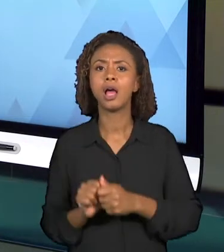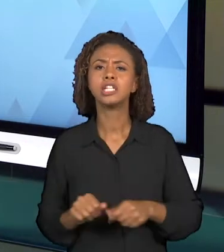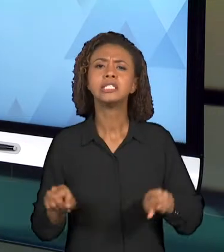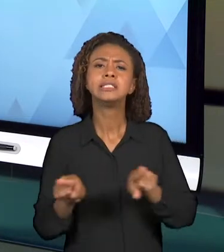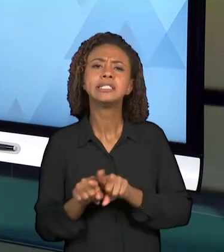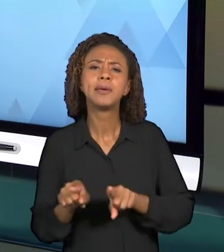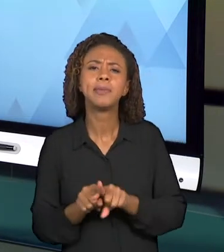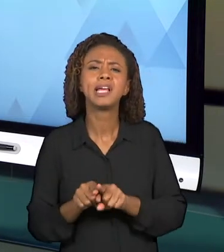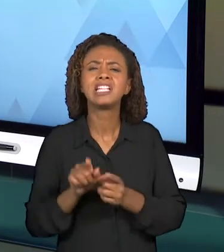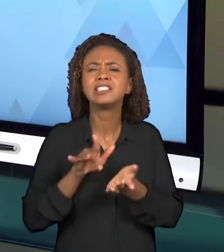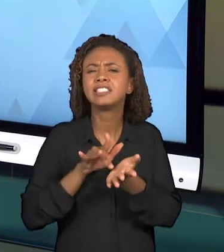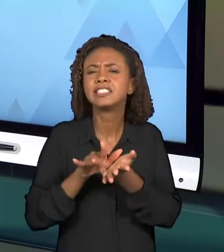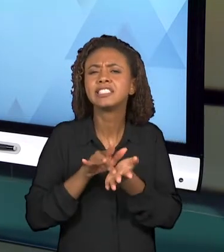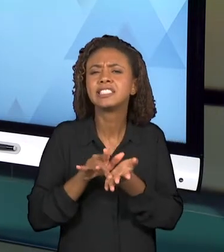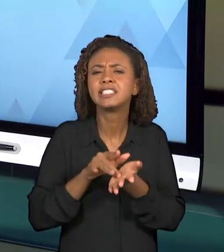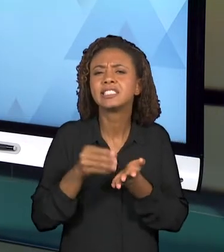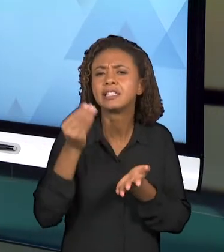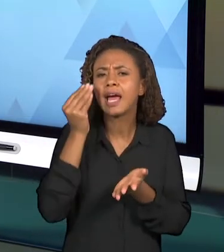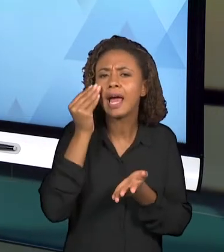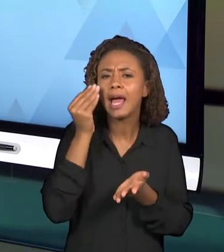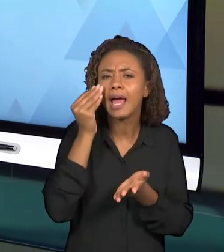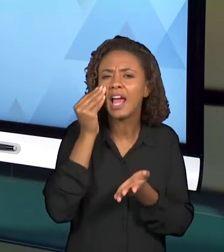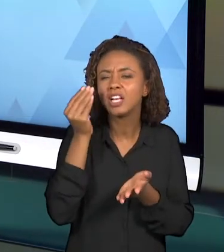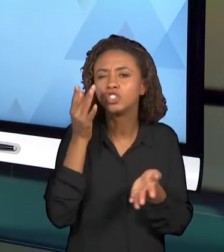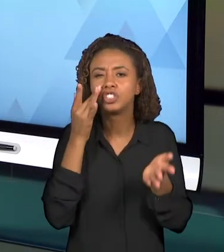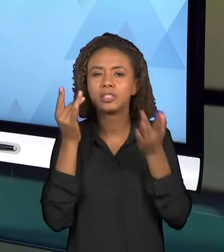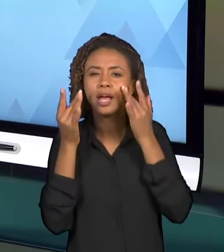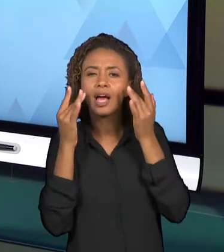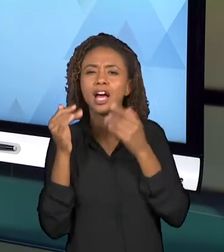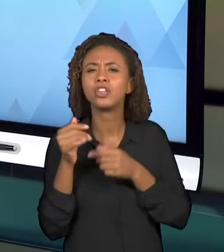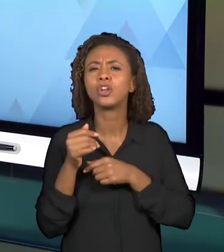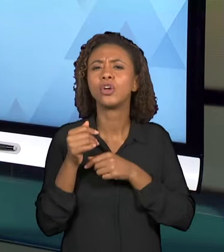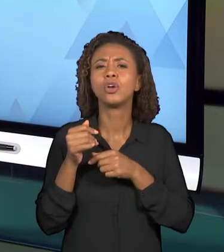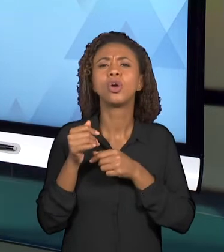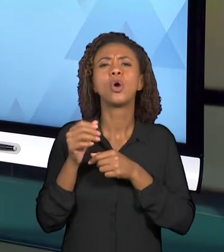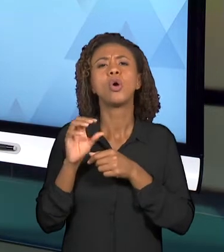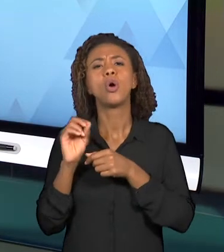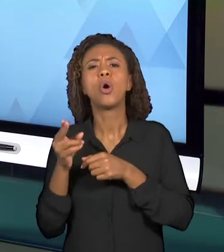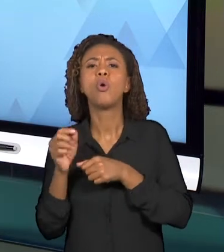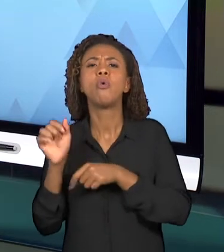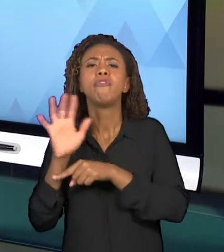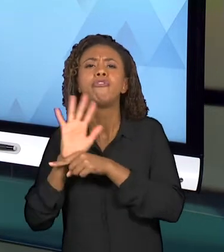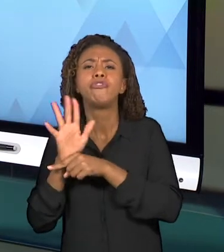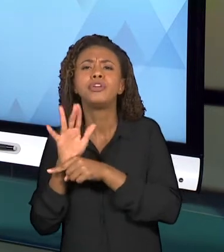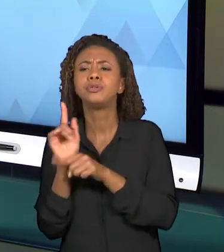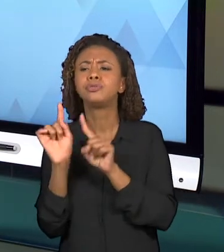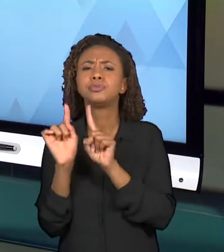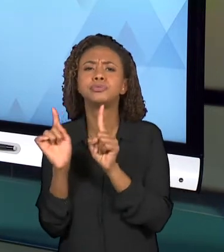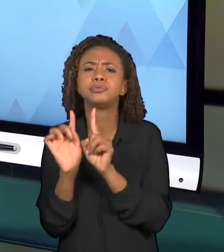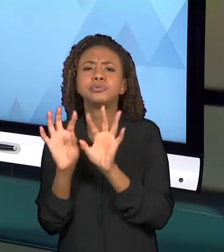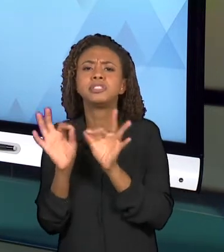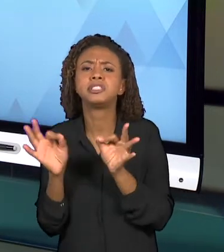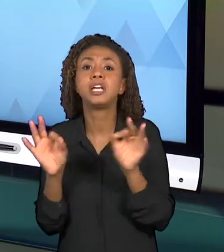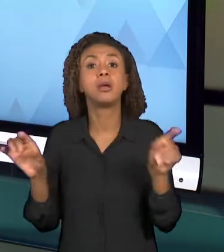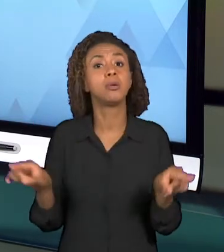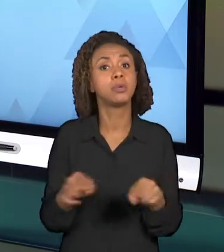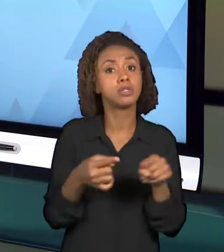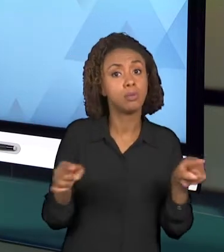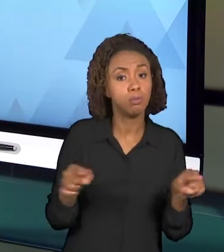PEQUENAS FALAS, ATÉ MESMO MÚSICAS QUE PODEM APARECER NA VIDEOAULA QUE VOCÊS ESTÃO PLANEJANDO.